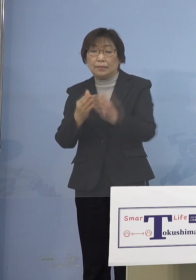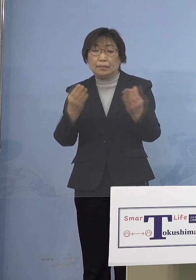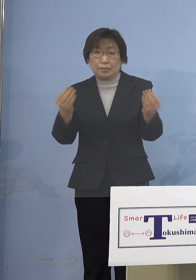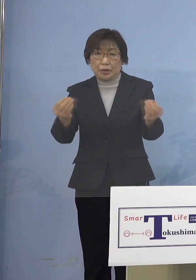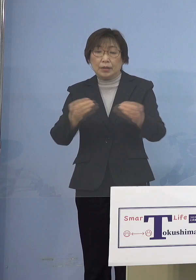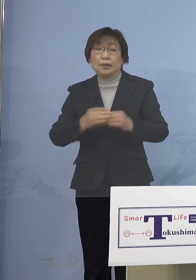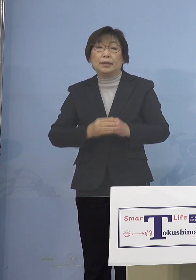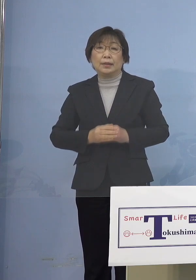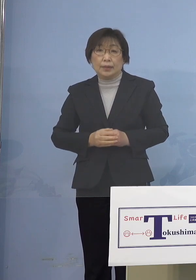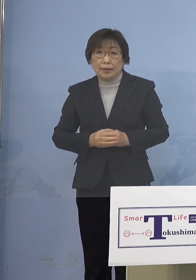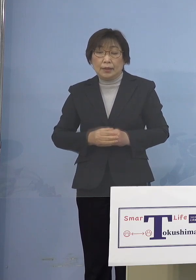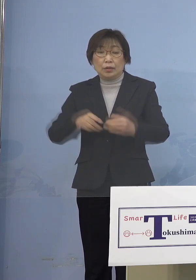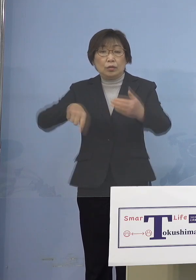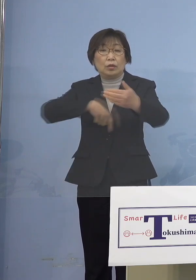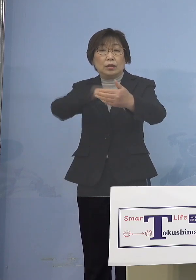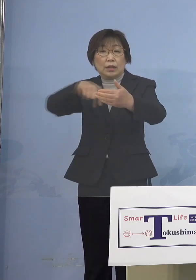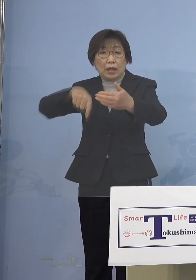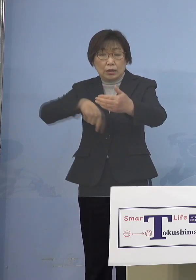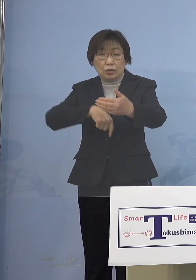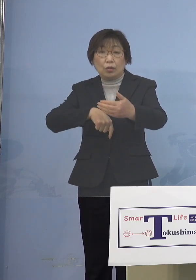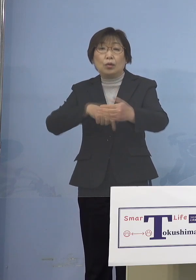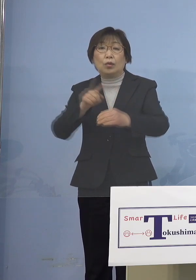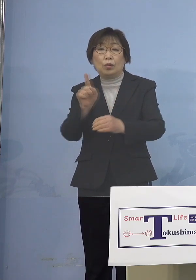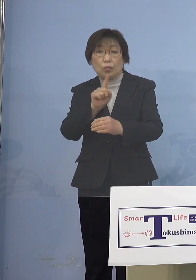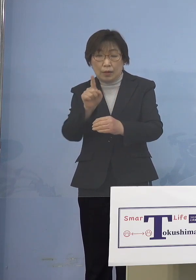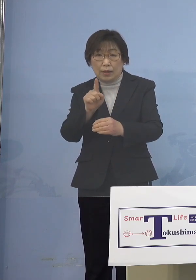その内容につきましては 割とよく似ているんですが